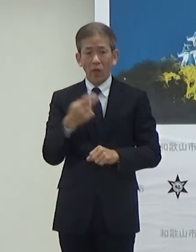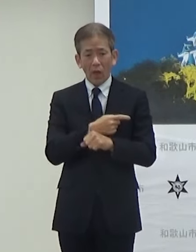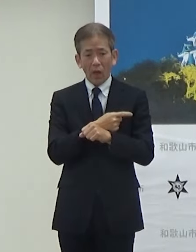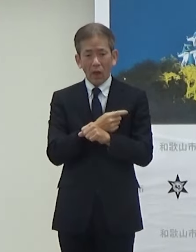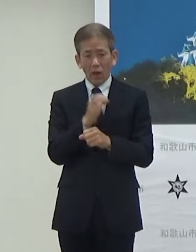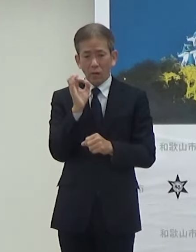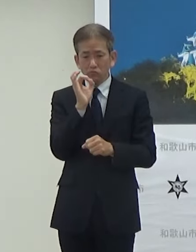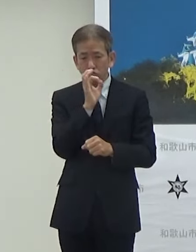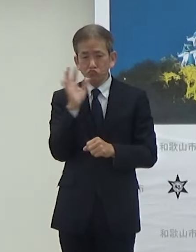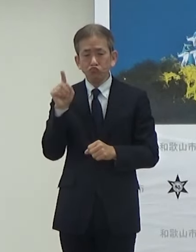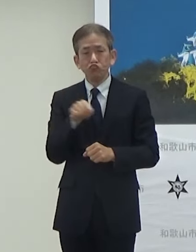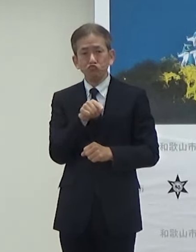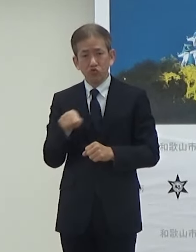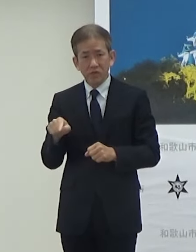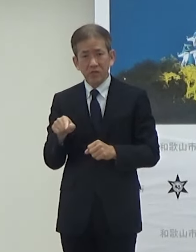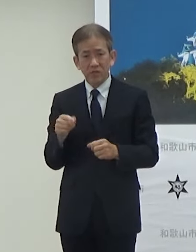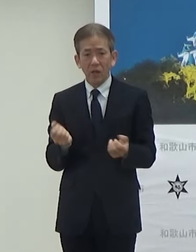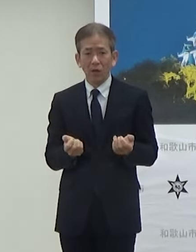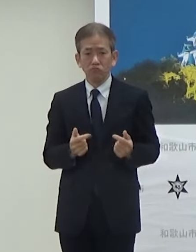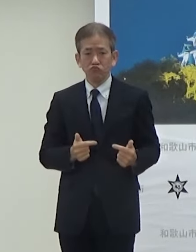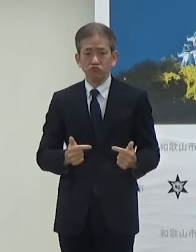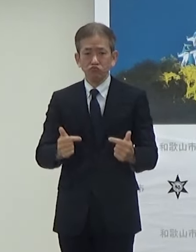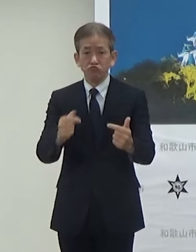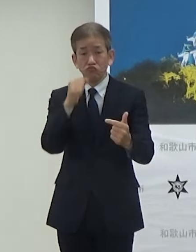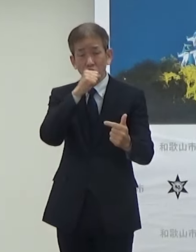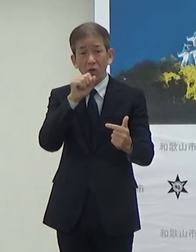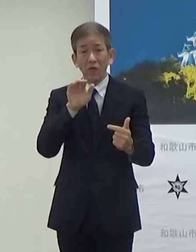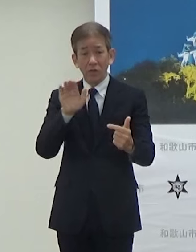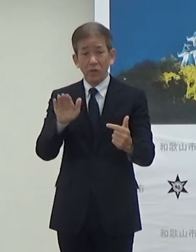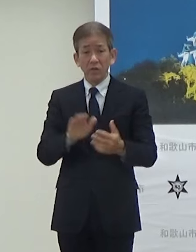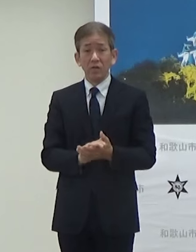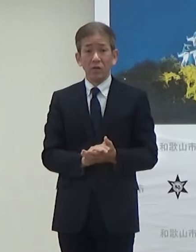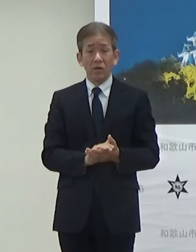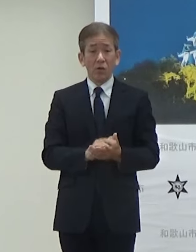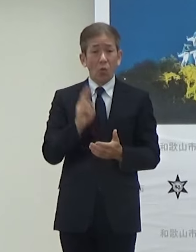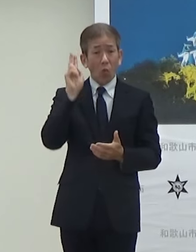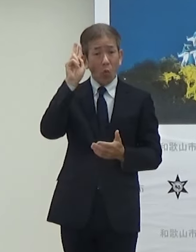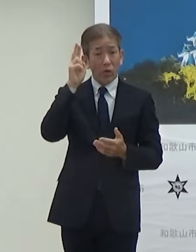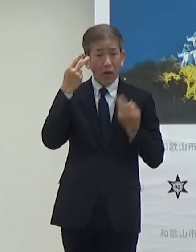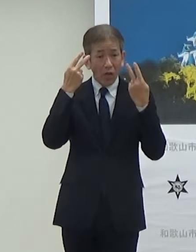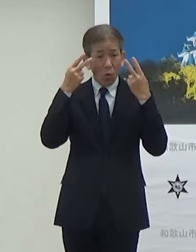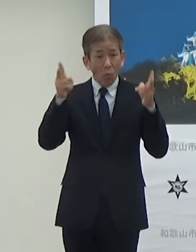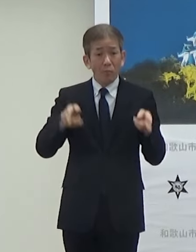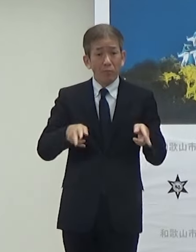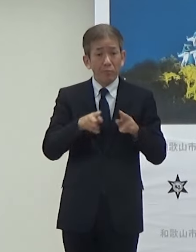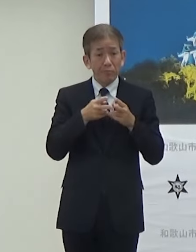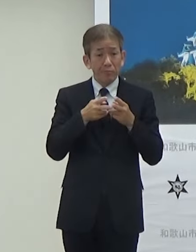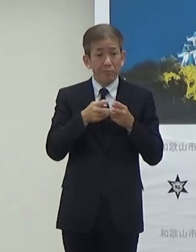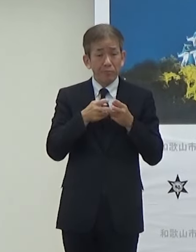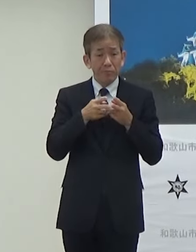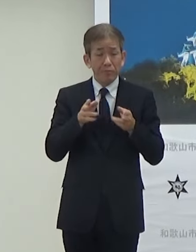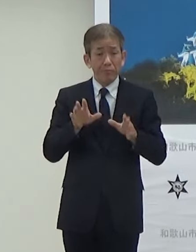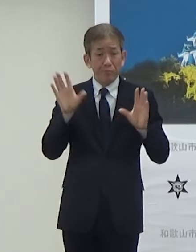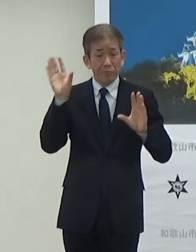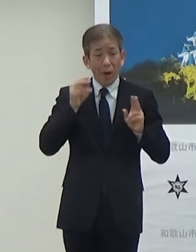やるという形でですね7年度大阪関西万博の時は7年度のレベル4を目指して